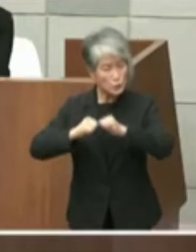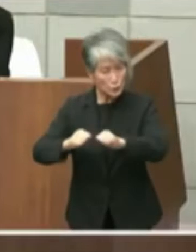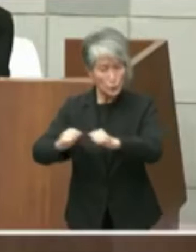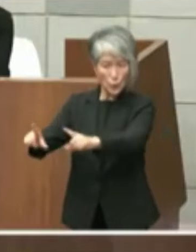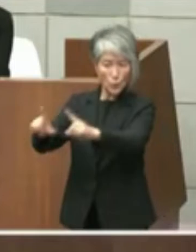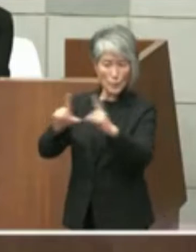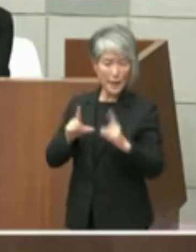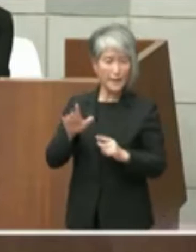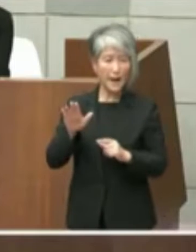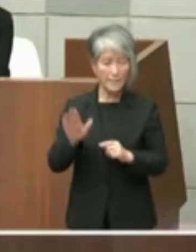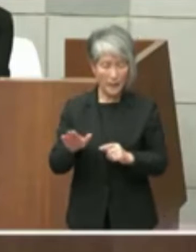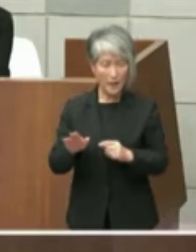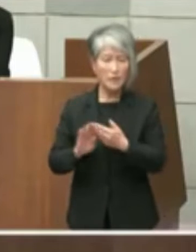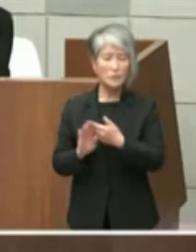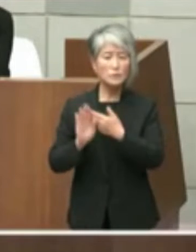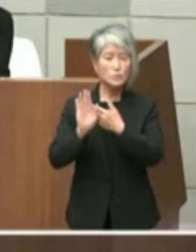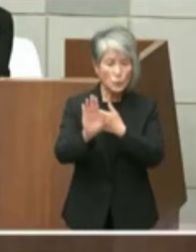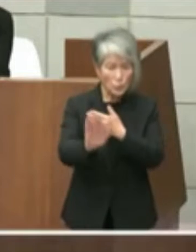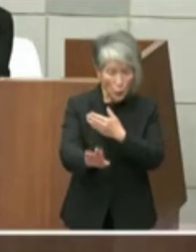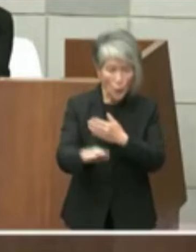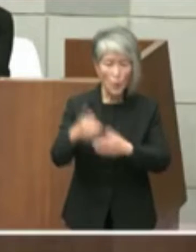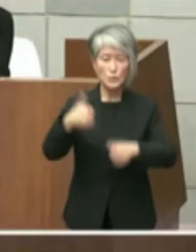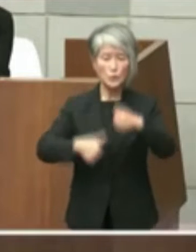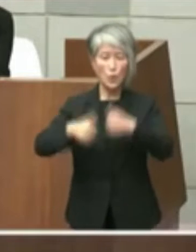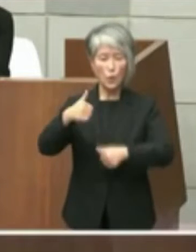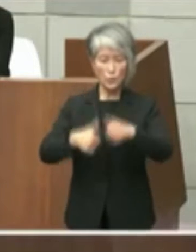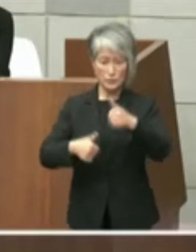ように進められているか市の認識を問い ます